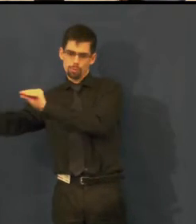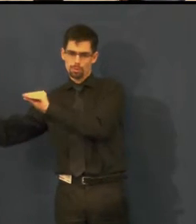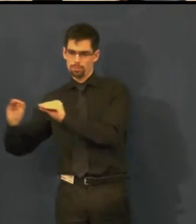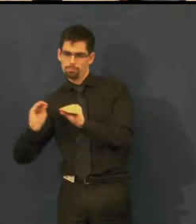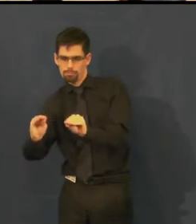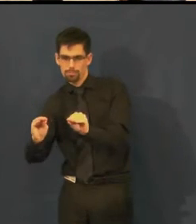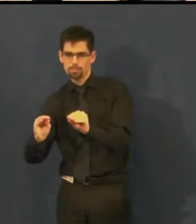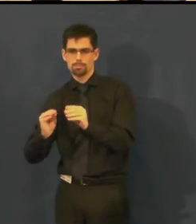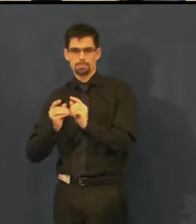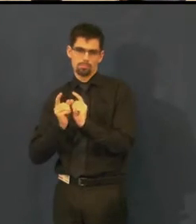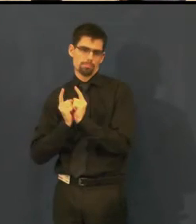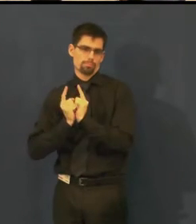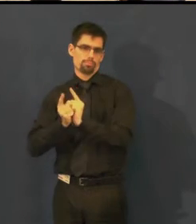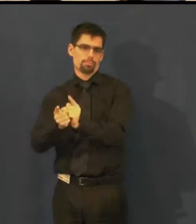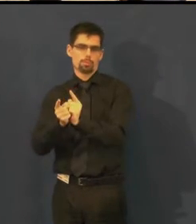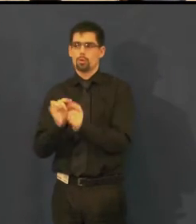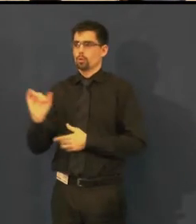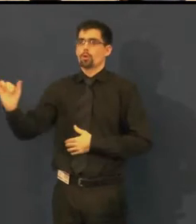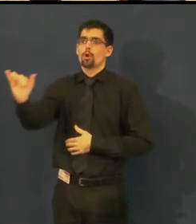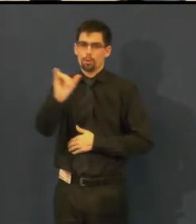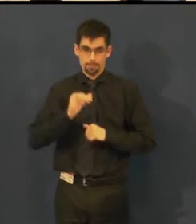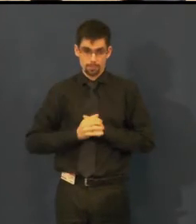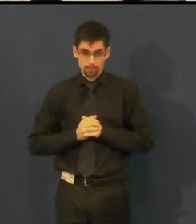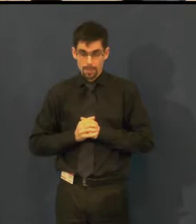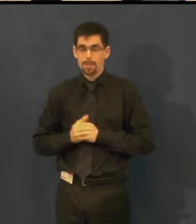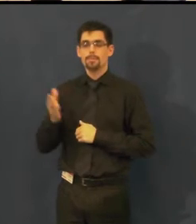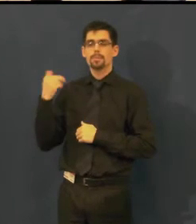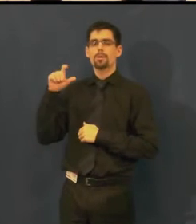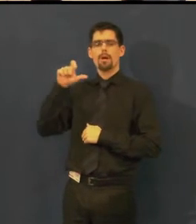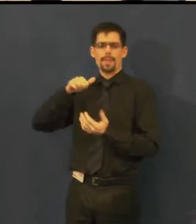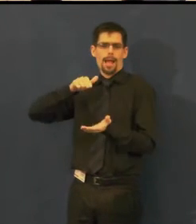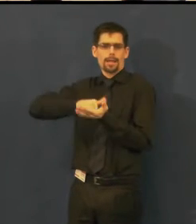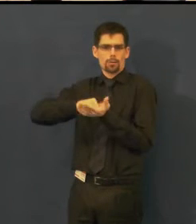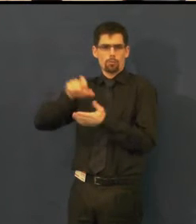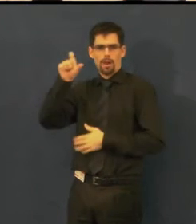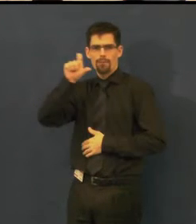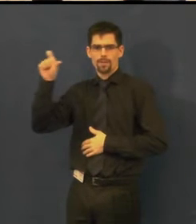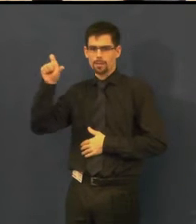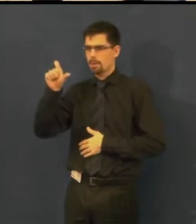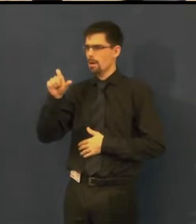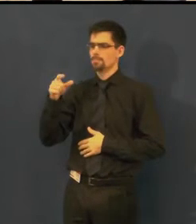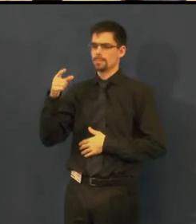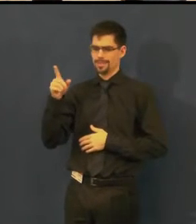Úžasným způsobem se toho zhostila agentura Easytalk,